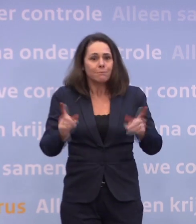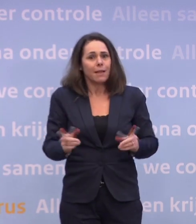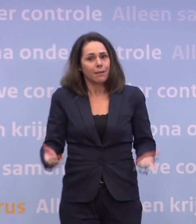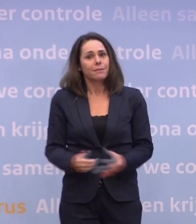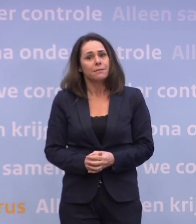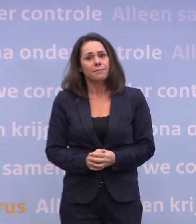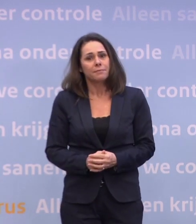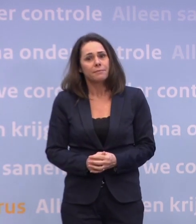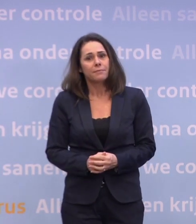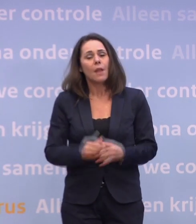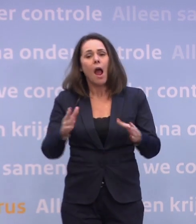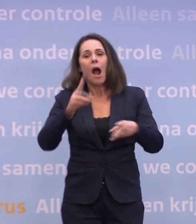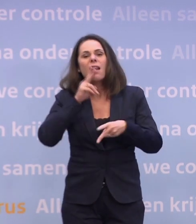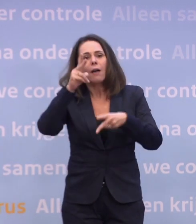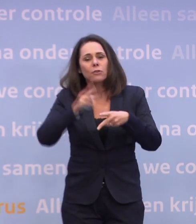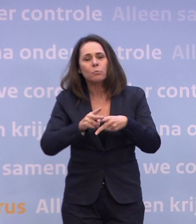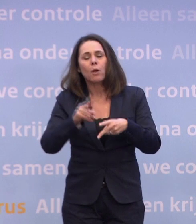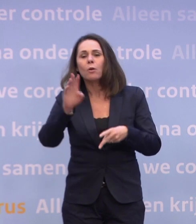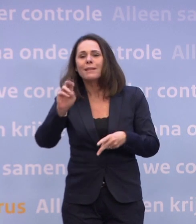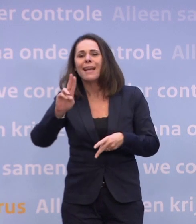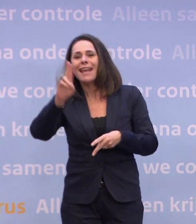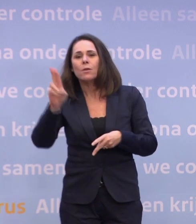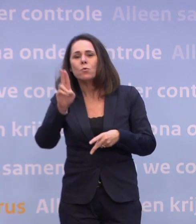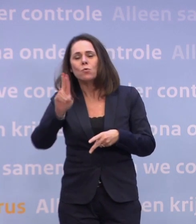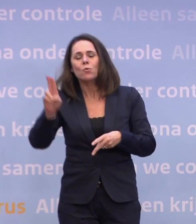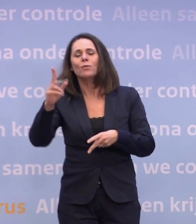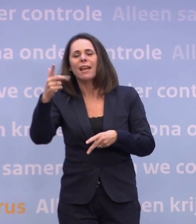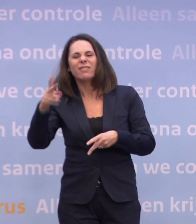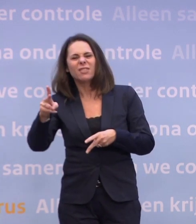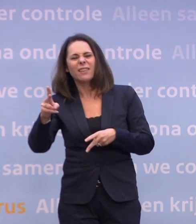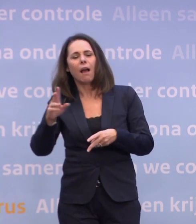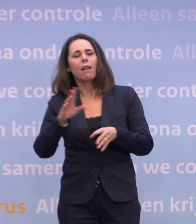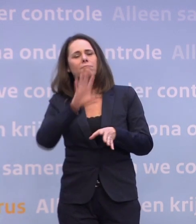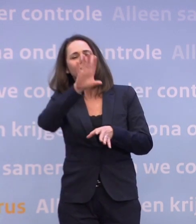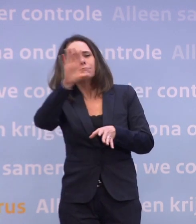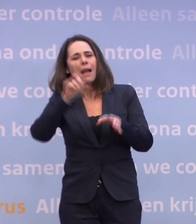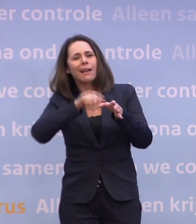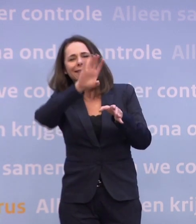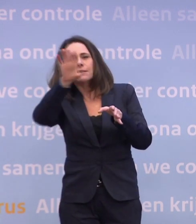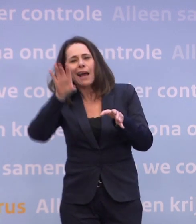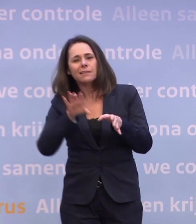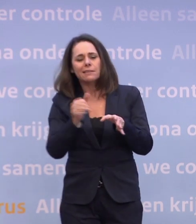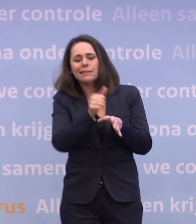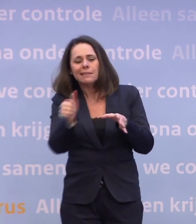En wat we hebben afgesproken met de EU 27, met alle lidstaten in Europa... ...dat we allemaal onze eigen 'fair share' krijgen van iedere levering.